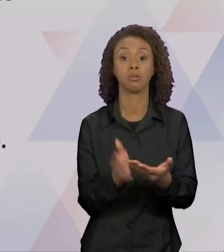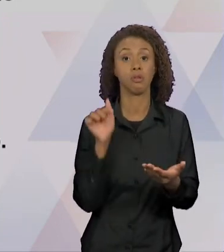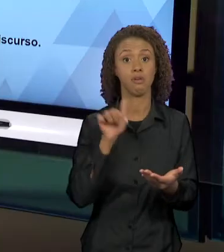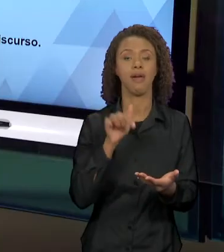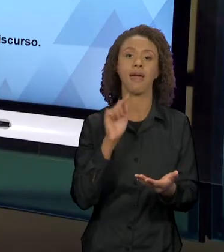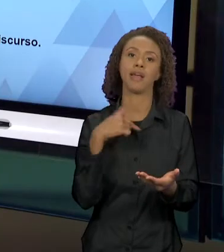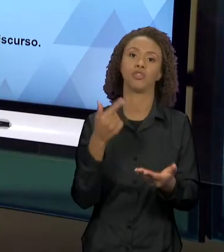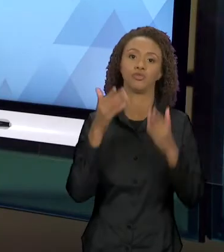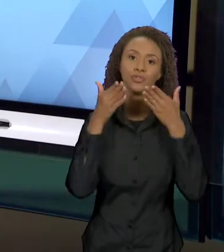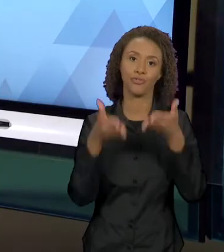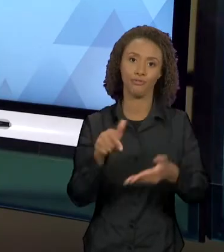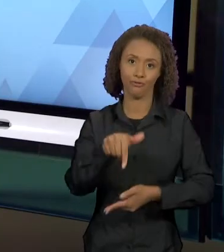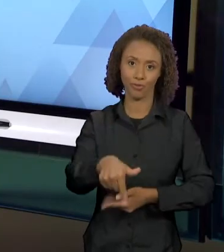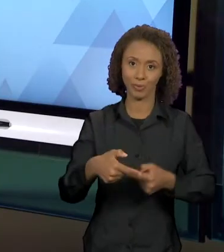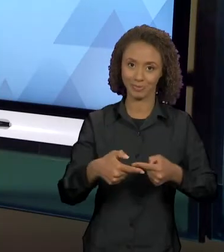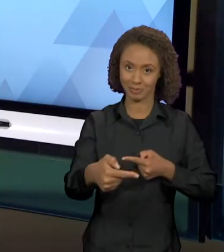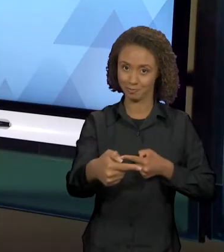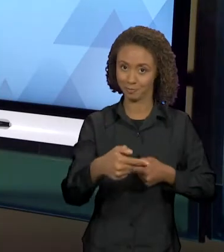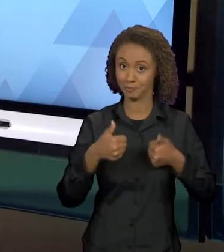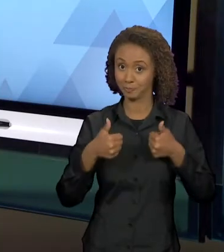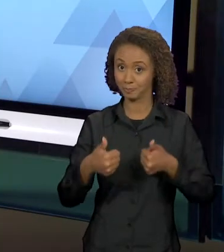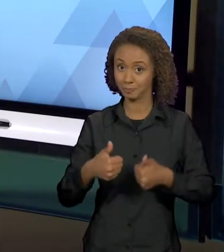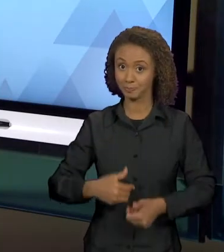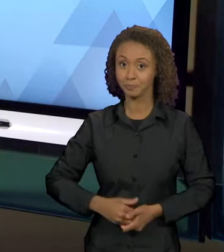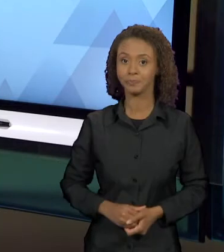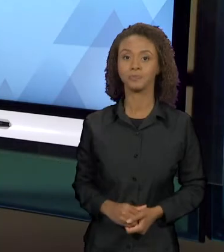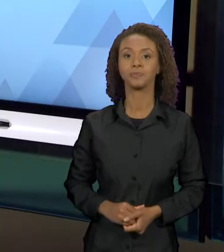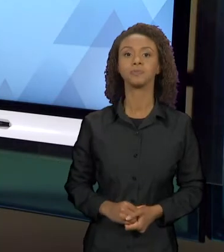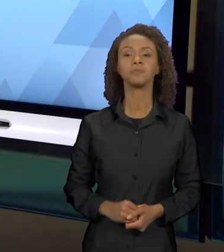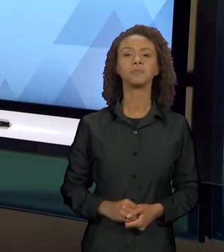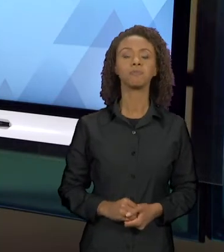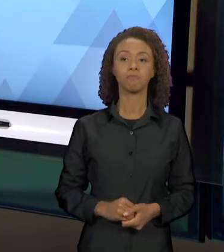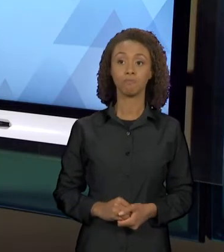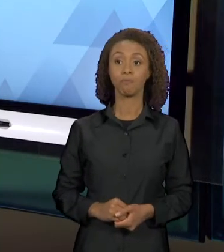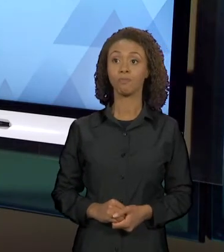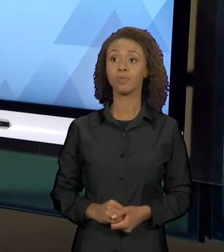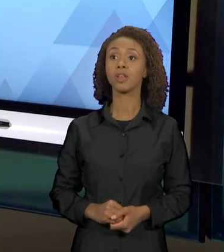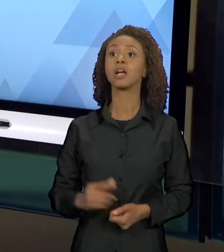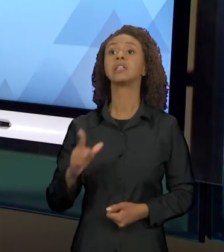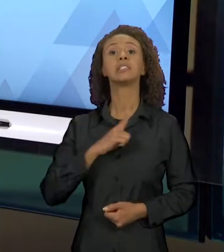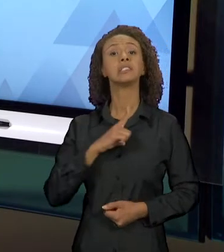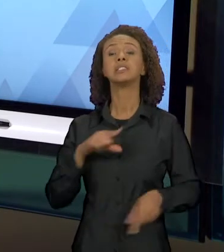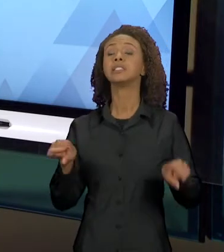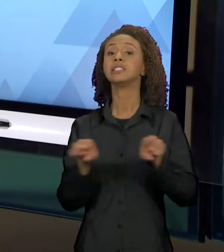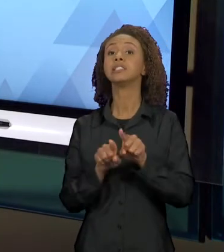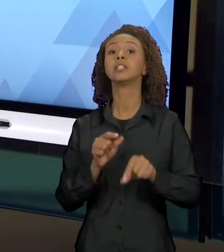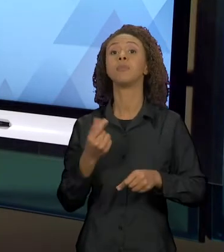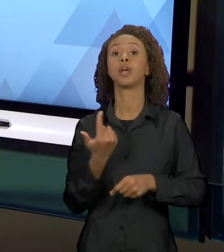TOCA NESTA SEMANA. JUNTO À BAKHTIN, EU TROUXE PRA